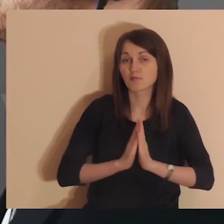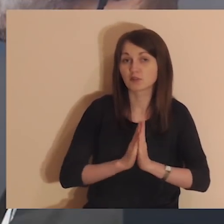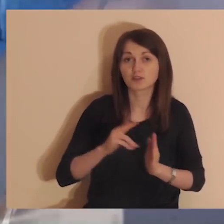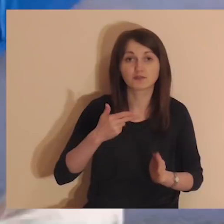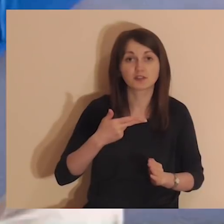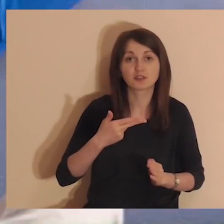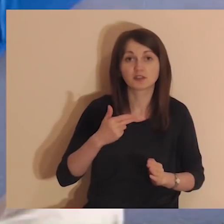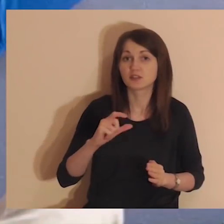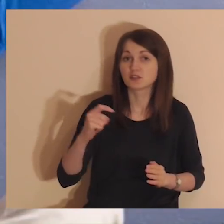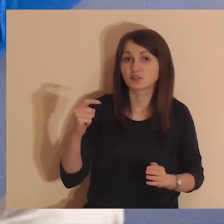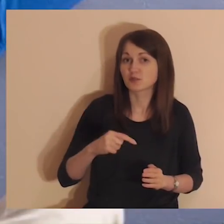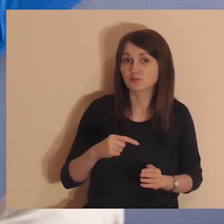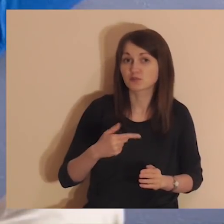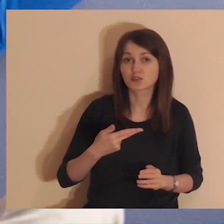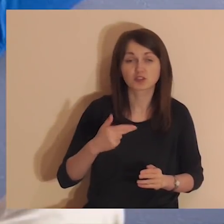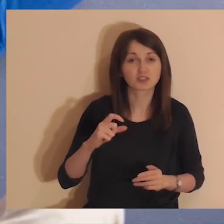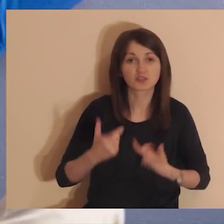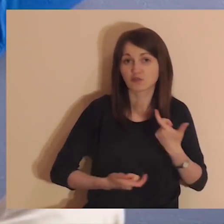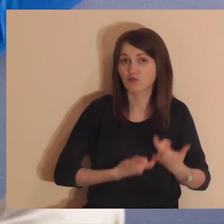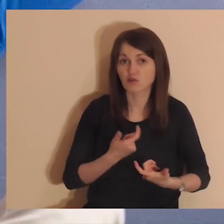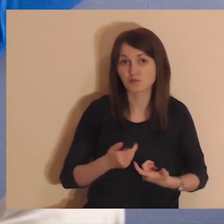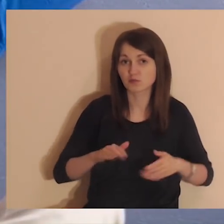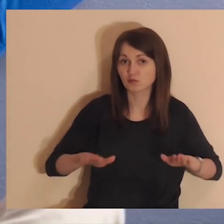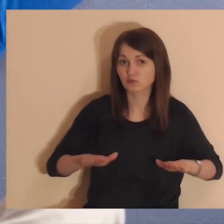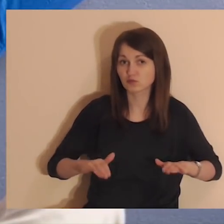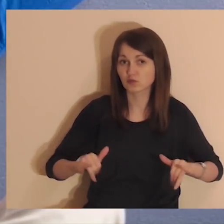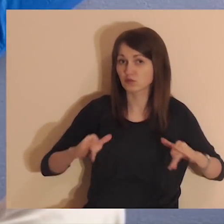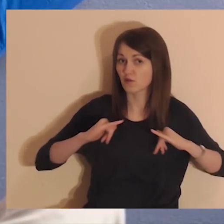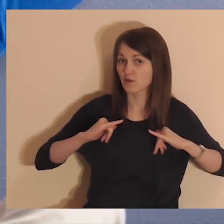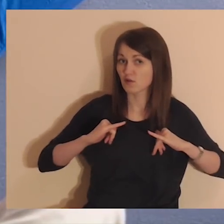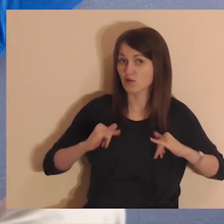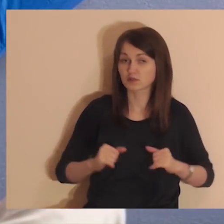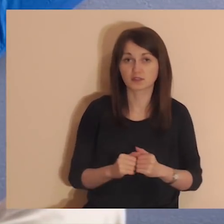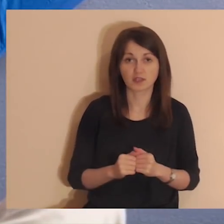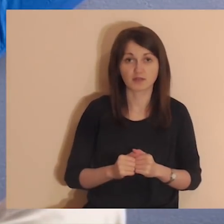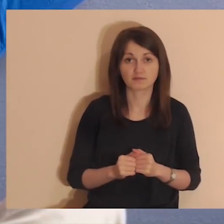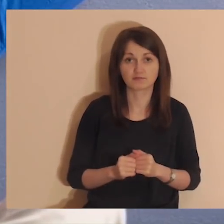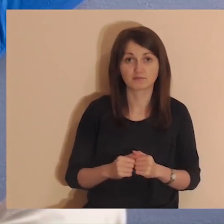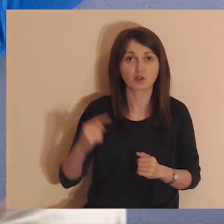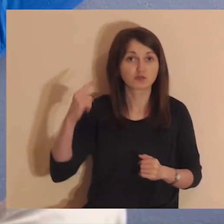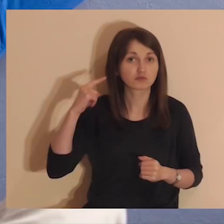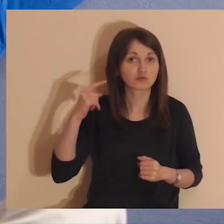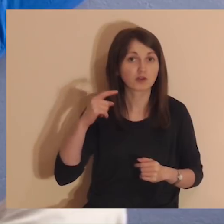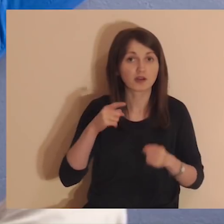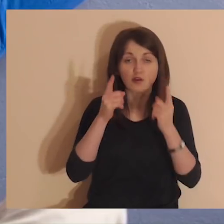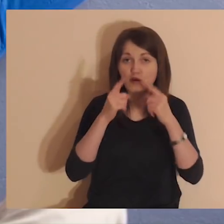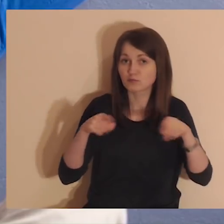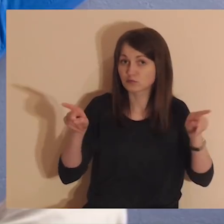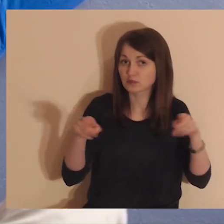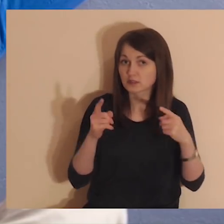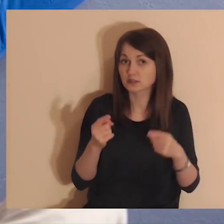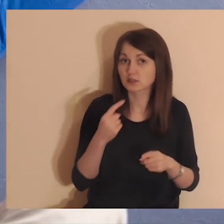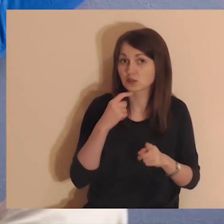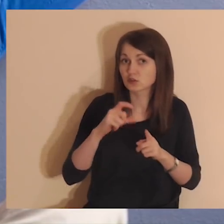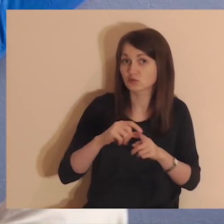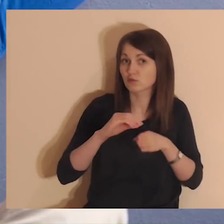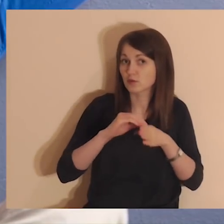W trakcie medytacji nie musisz nic robić, usiądź, zrelaksuj się i słuchaj delikatnej muzyki oraz słów prowadzącego.